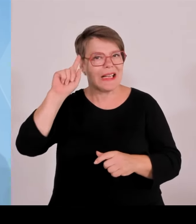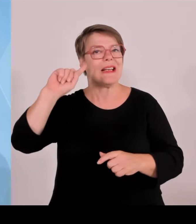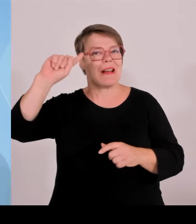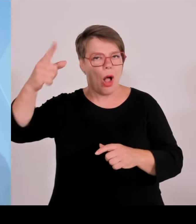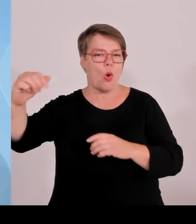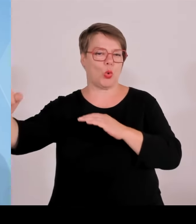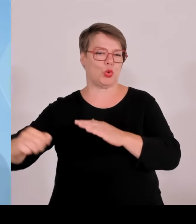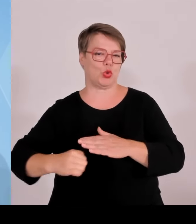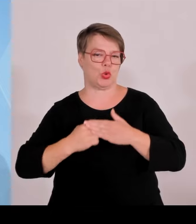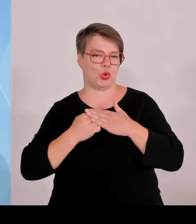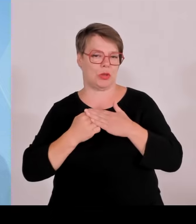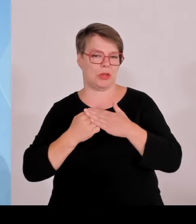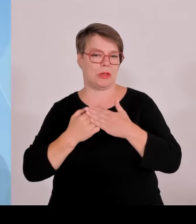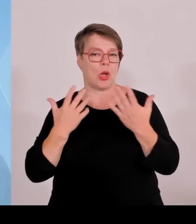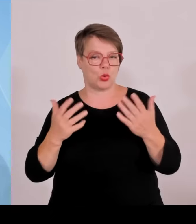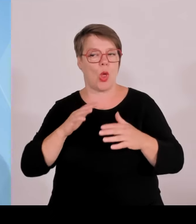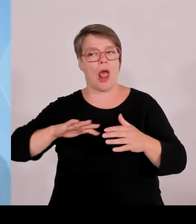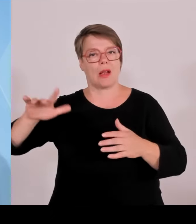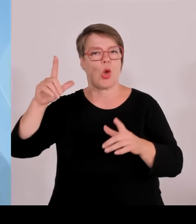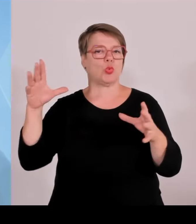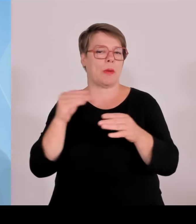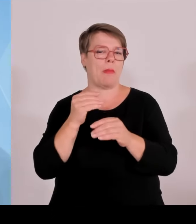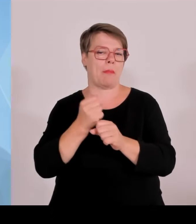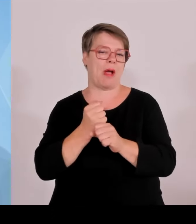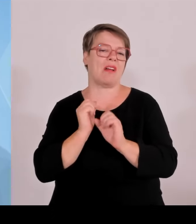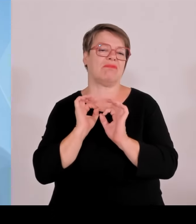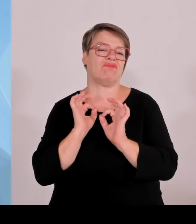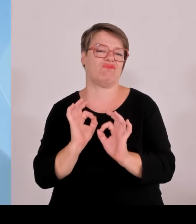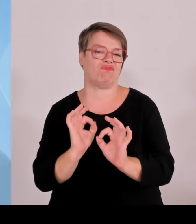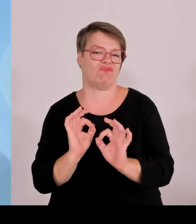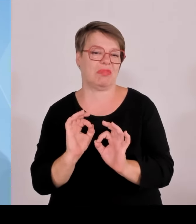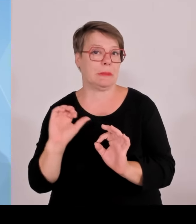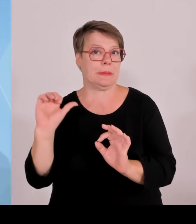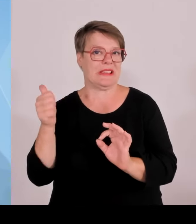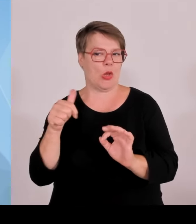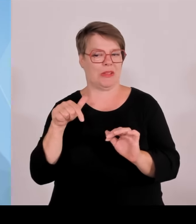Rettungsdiensten, Hilfsorganisationen und dem Technischen Hilfswerk.